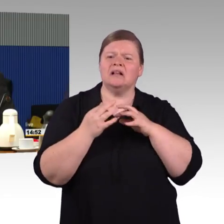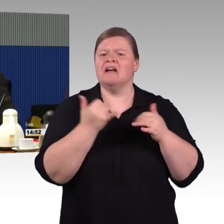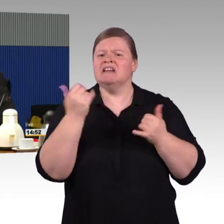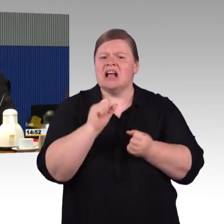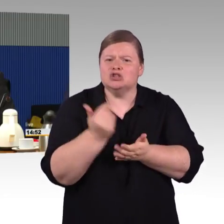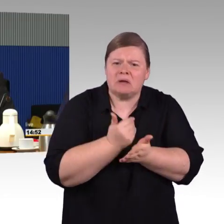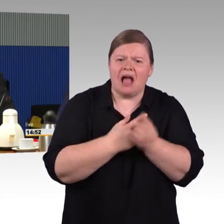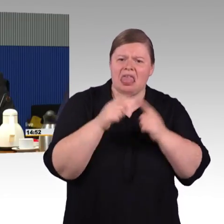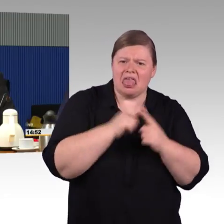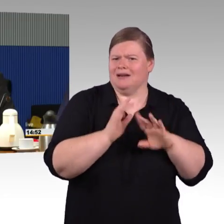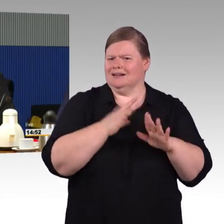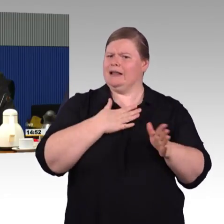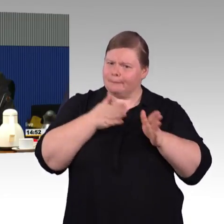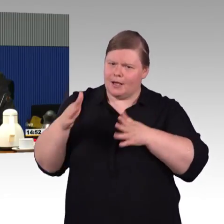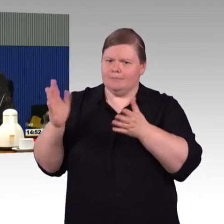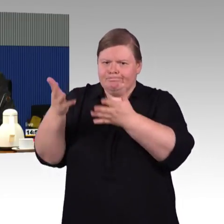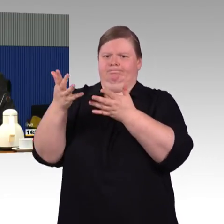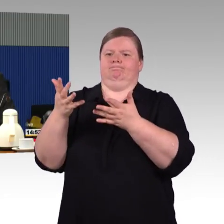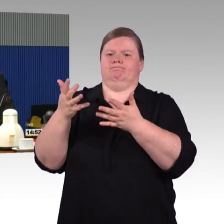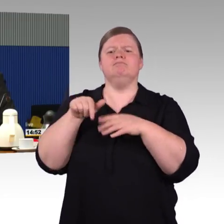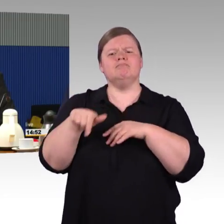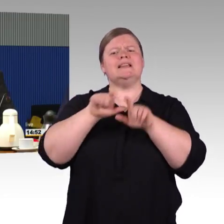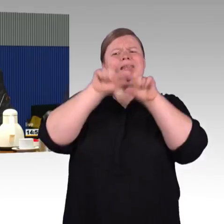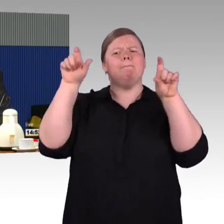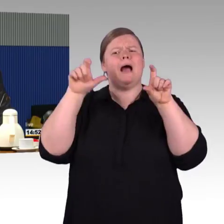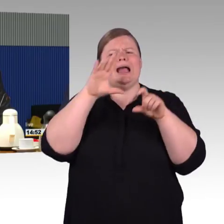noch mal ist so eine Umgestaltung, wie ist das und wie wird das gemacht?